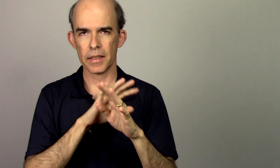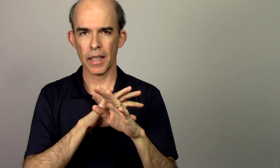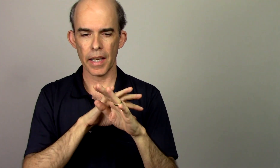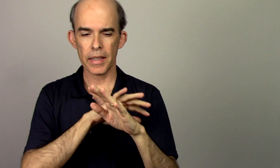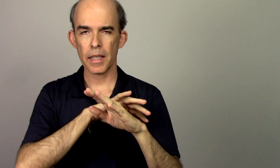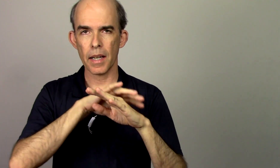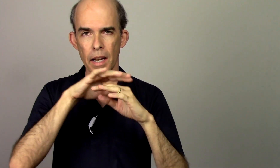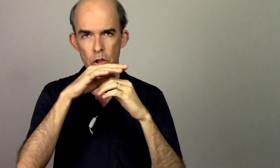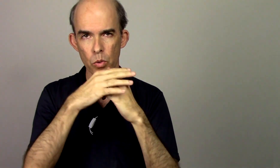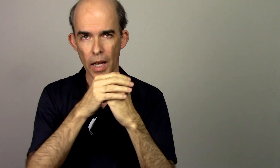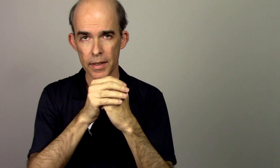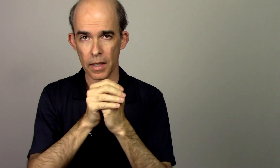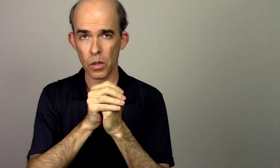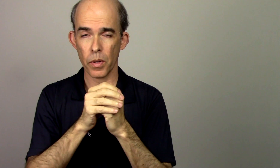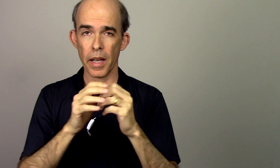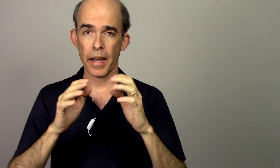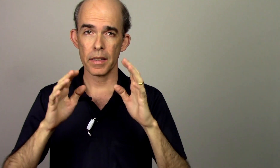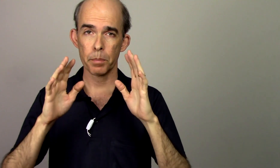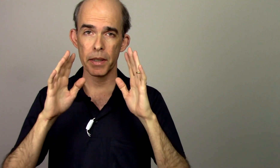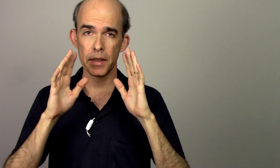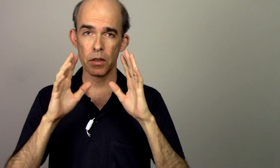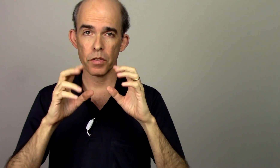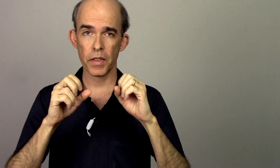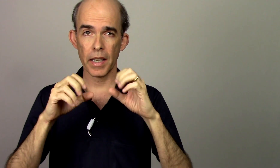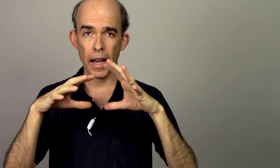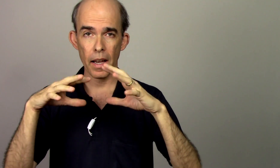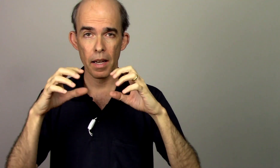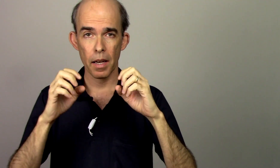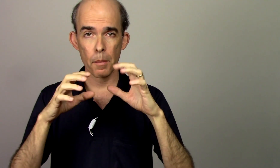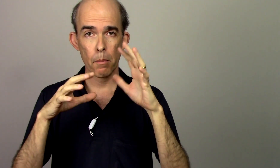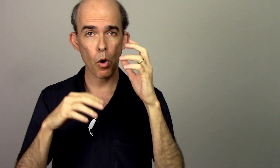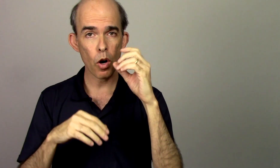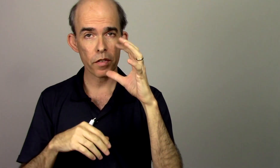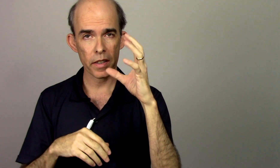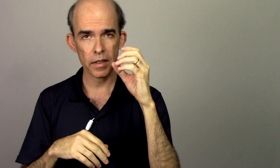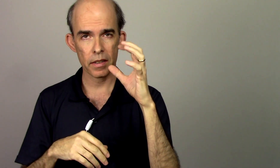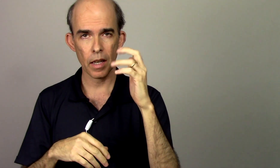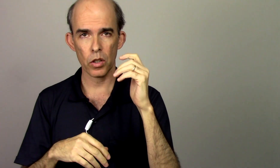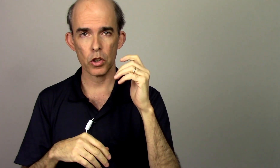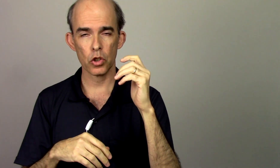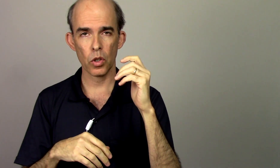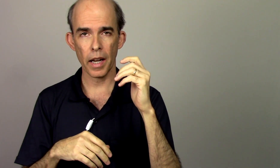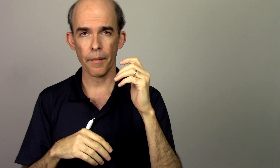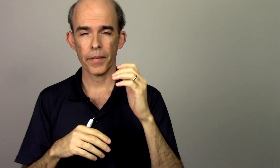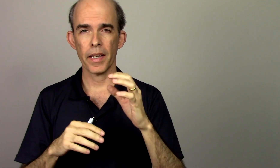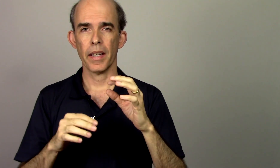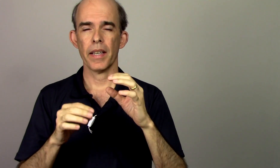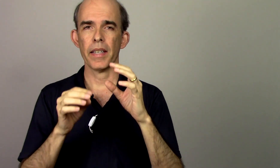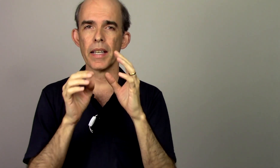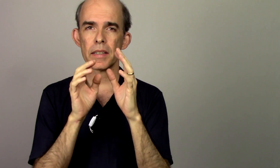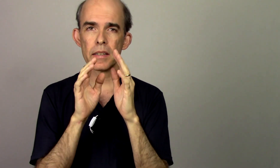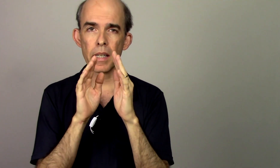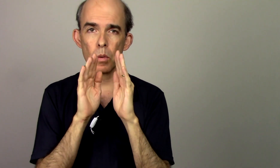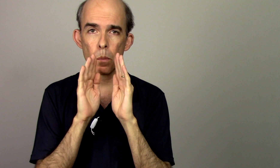essa articulação elas precisam ficar móveis na hora de tocar e elas têm um